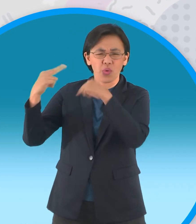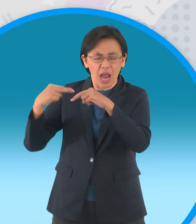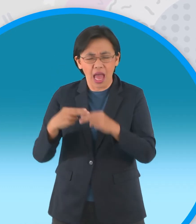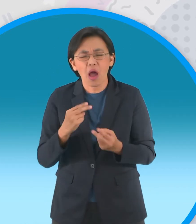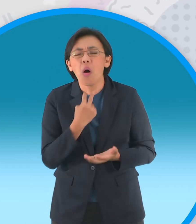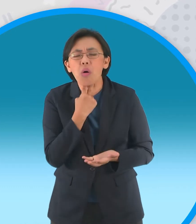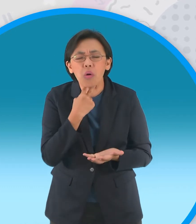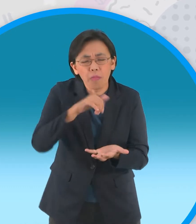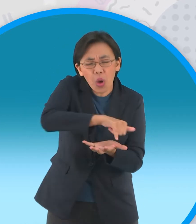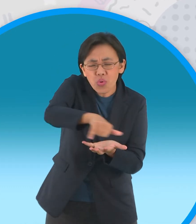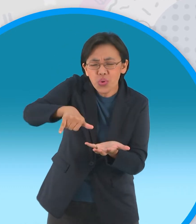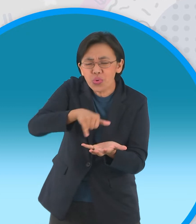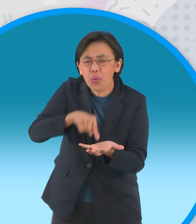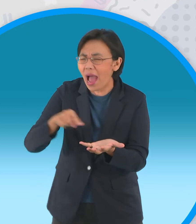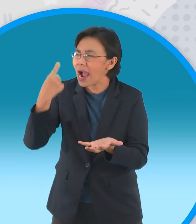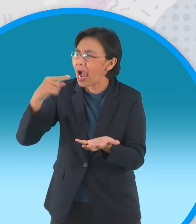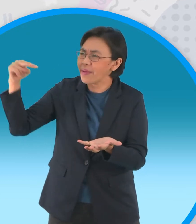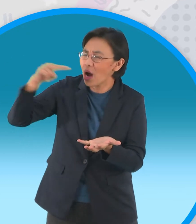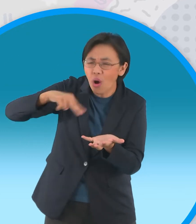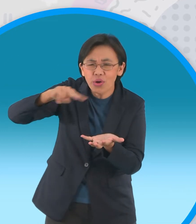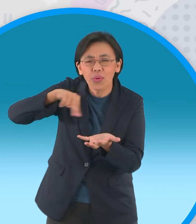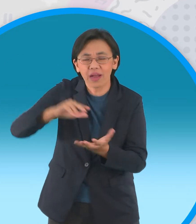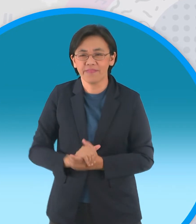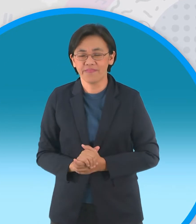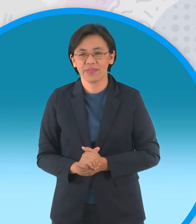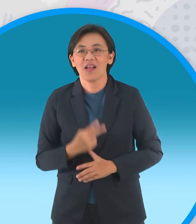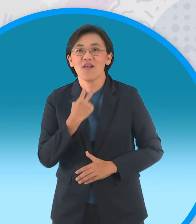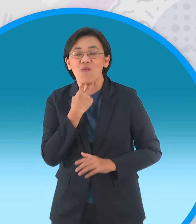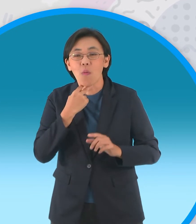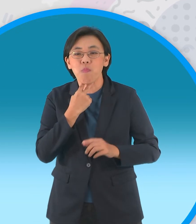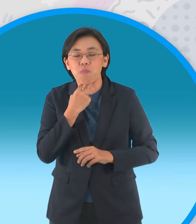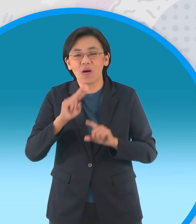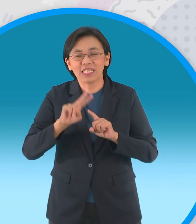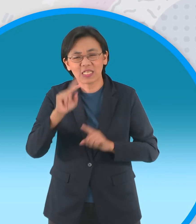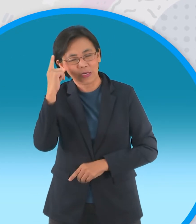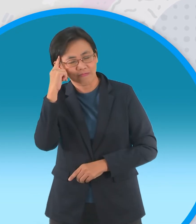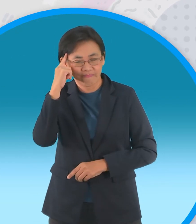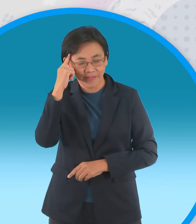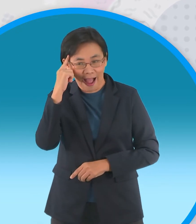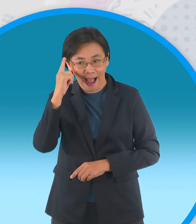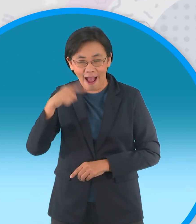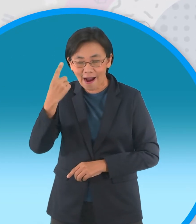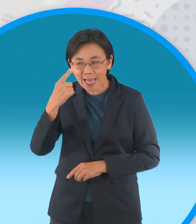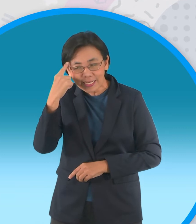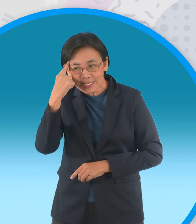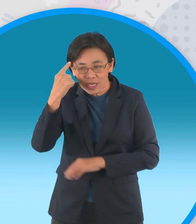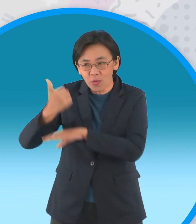ของพวกเราให้ดีกว่านี้นะ กบตัวที่สองเสนอ เป็นความคิดที่ดีไม่เลวนะแต่พวกเราจะไปหา